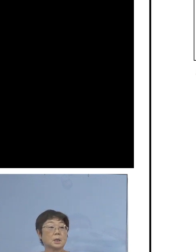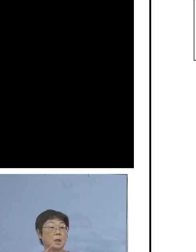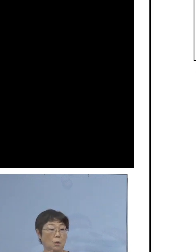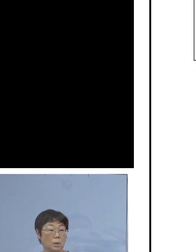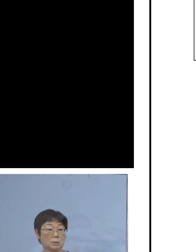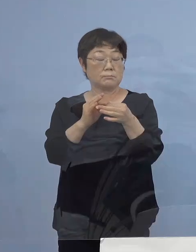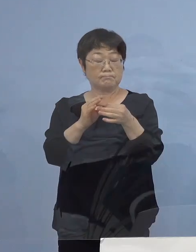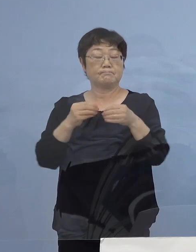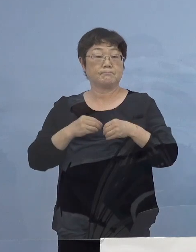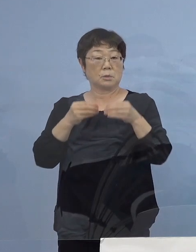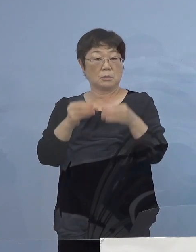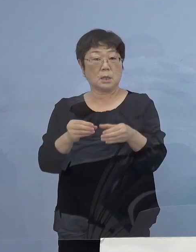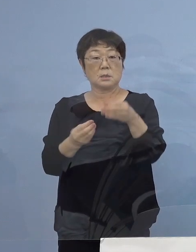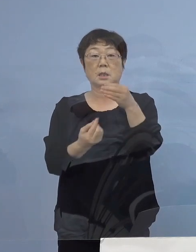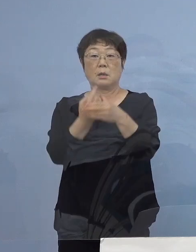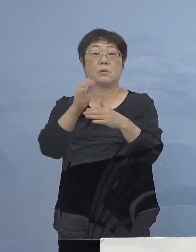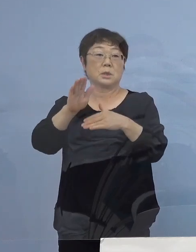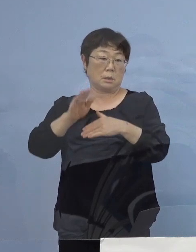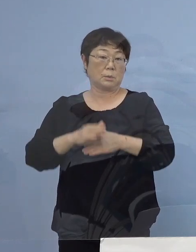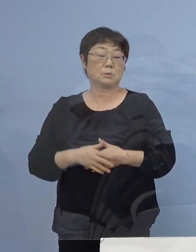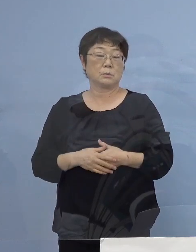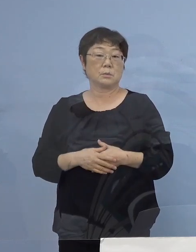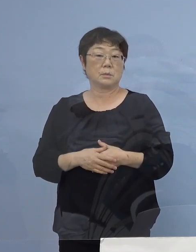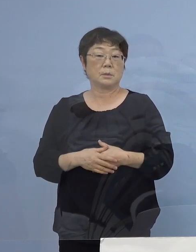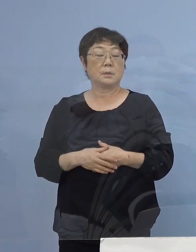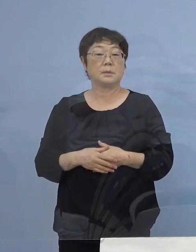こうしたものも考えられる ということがありますので